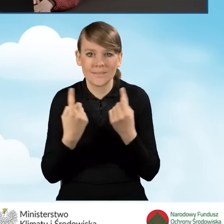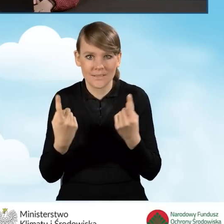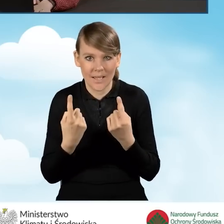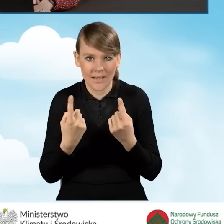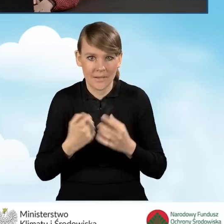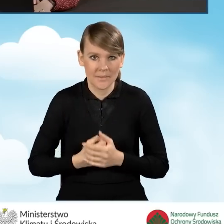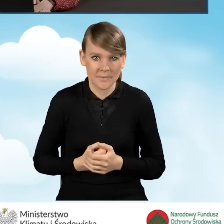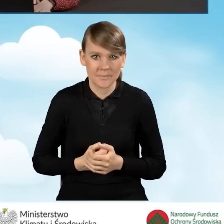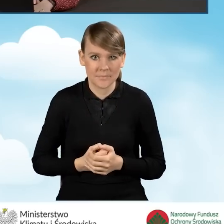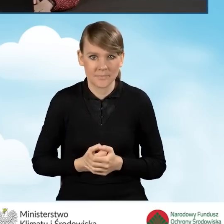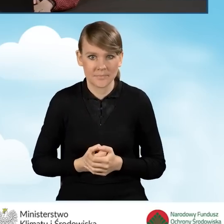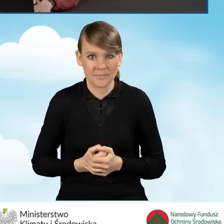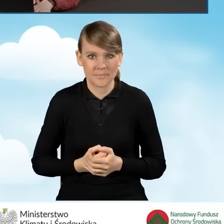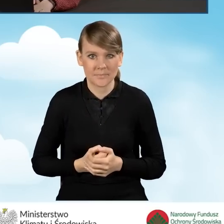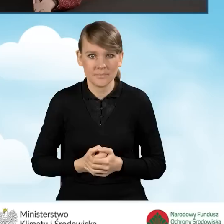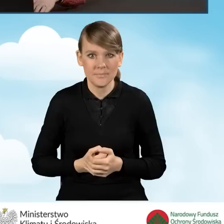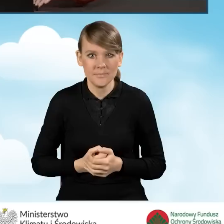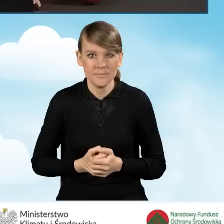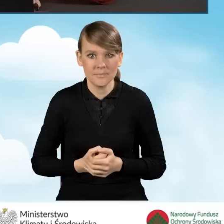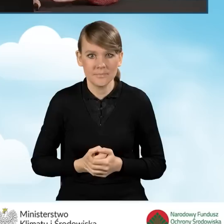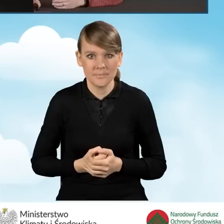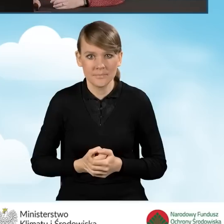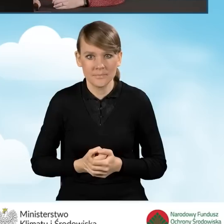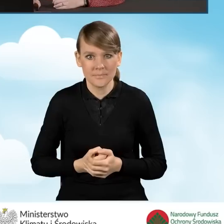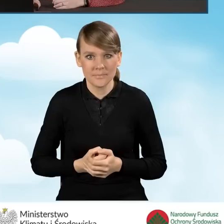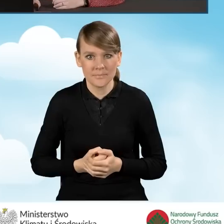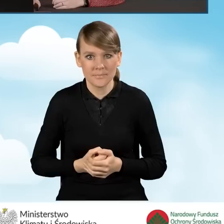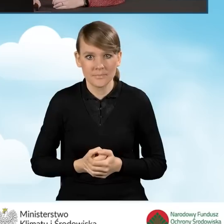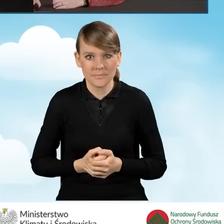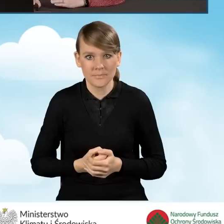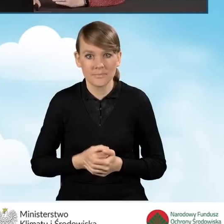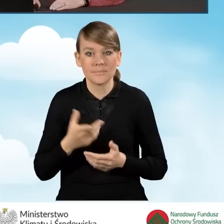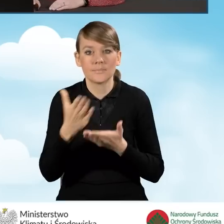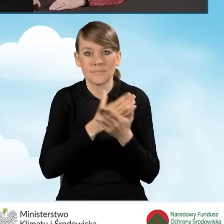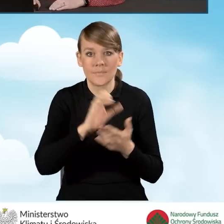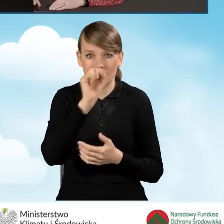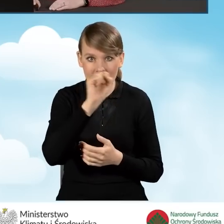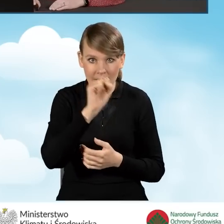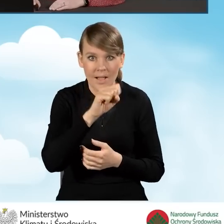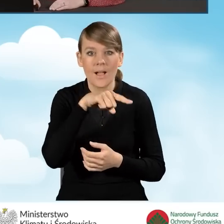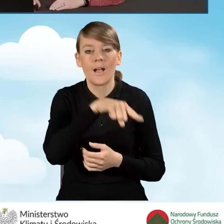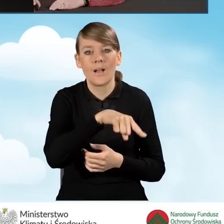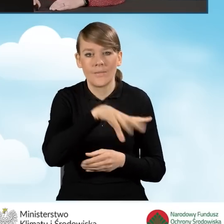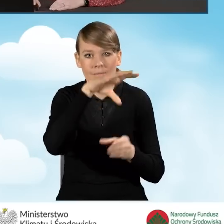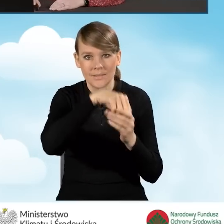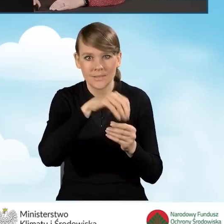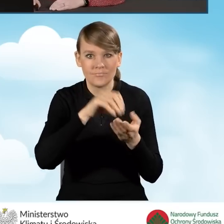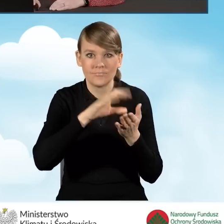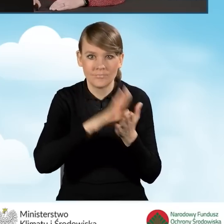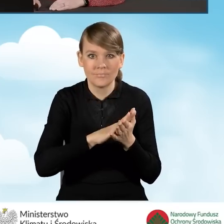kiedy to w sekcji A zaznaczyliśmy inne pola,